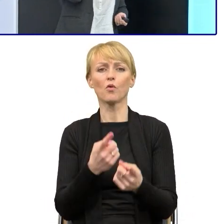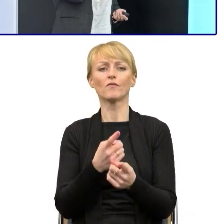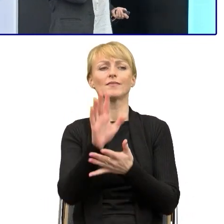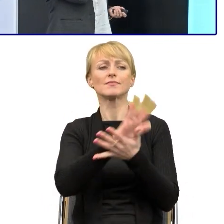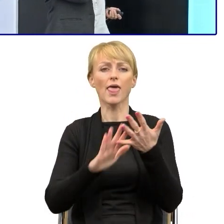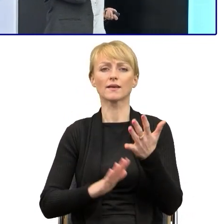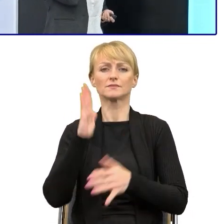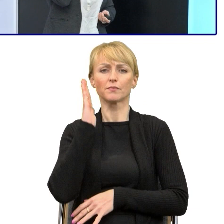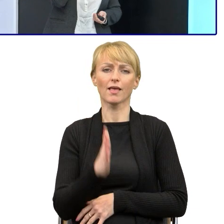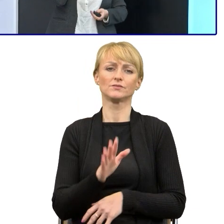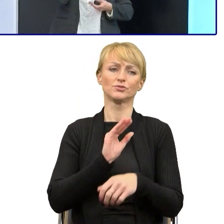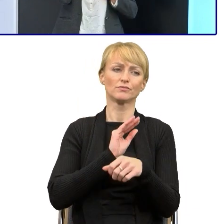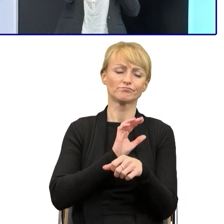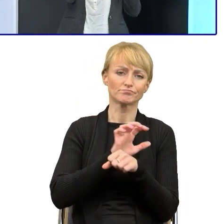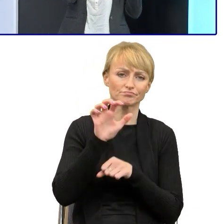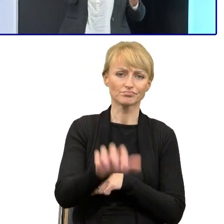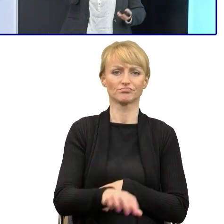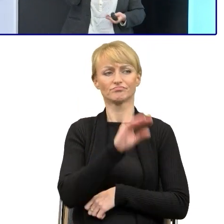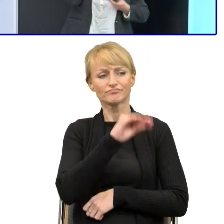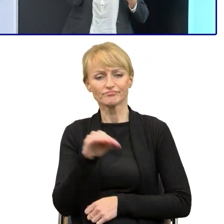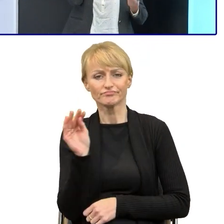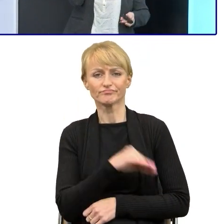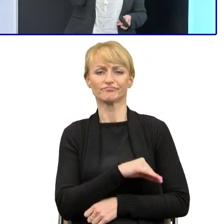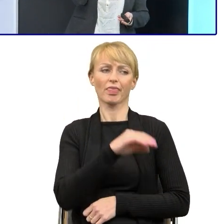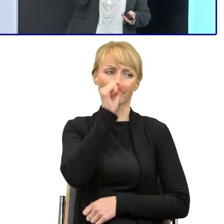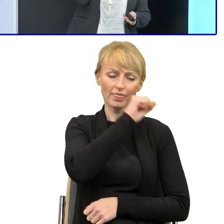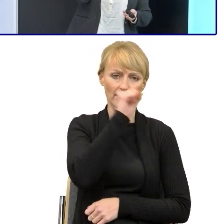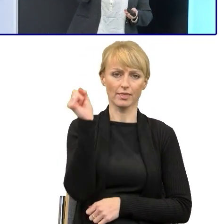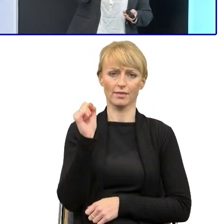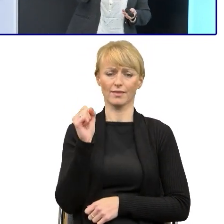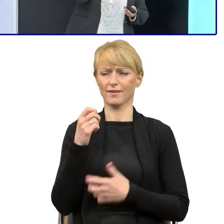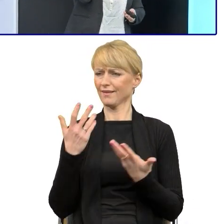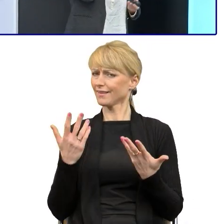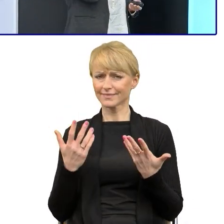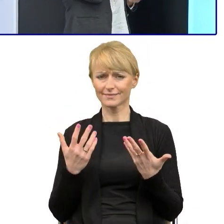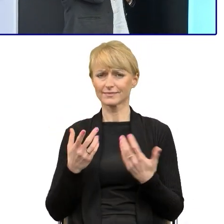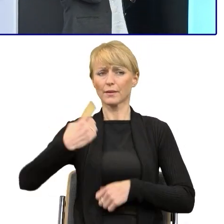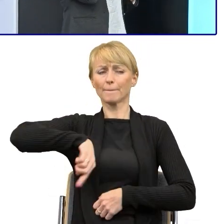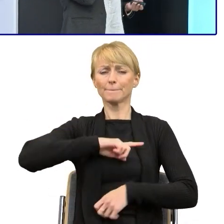i dopiero szkolenia, dopiero pokazywanie, uświadamianie ludziom, to, że nie,